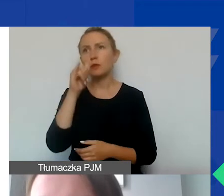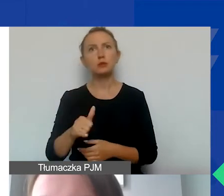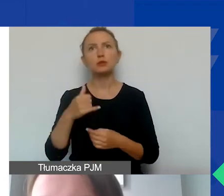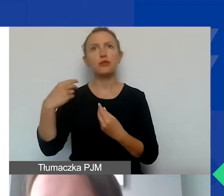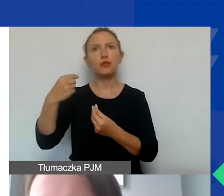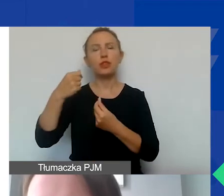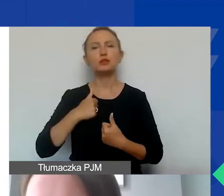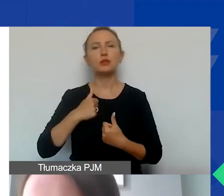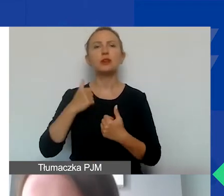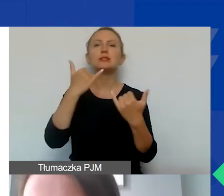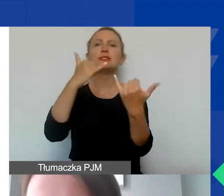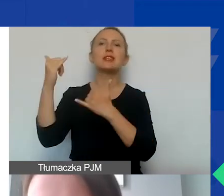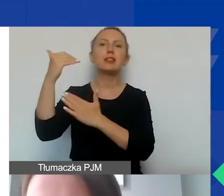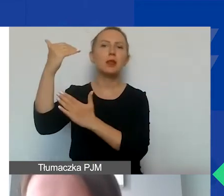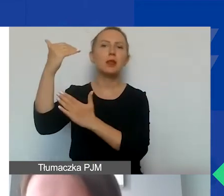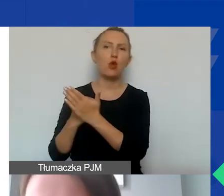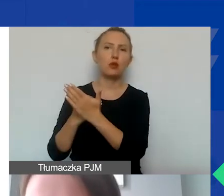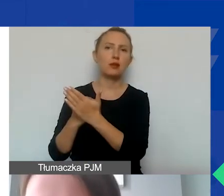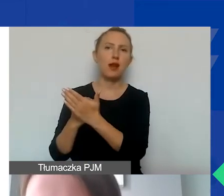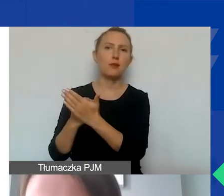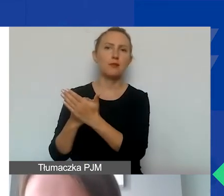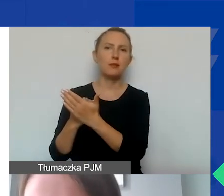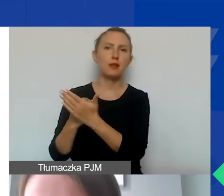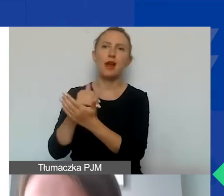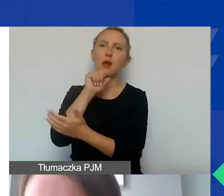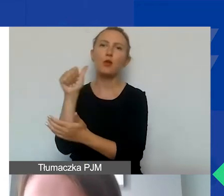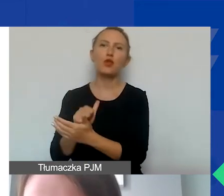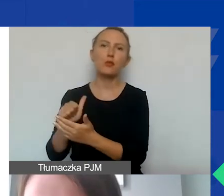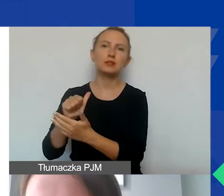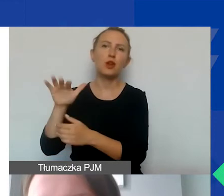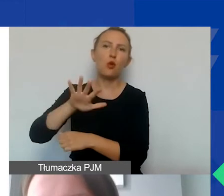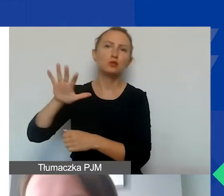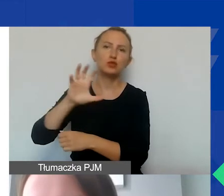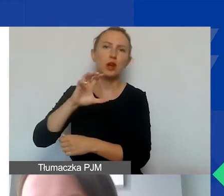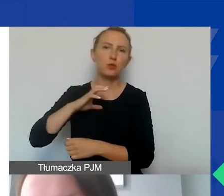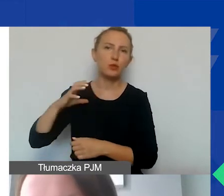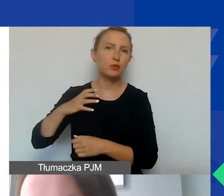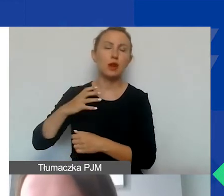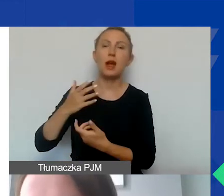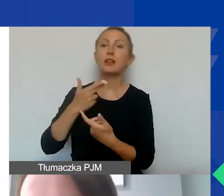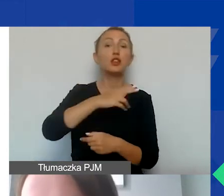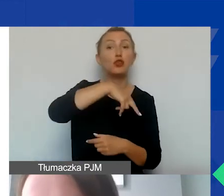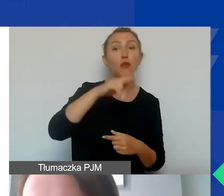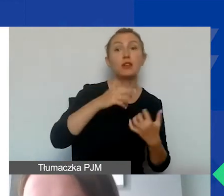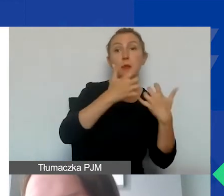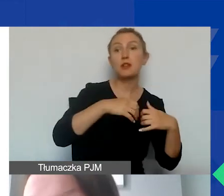z innych programów Mechanizmu Finansowego Europejskiego Obszaru Gospodarczego ani Norweskiego Mechanizmu Finansowego